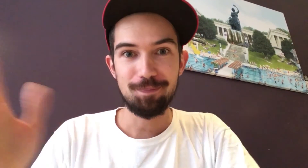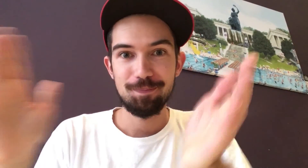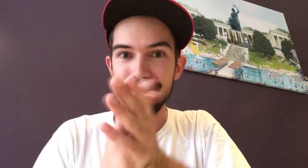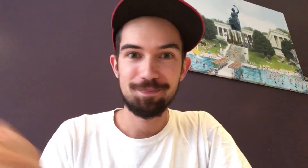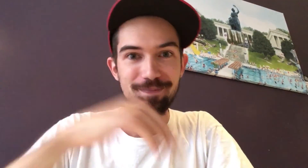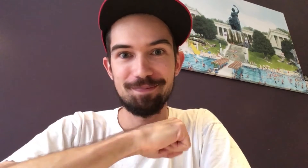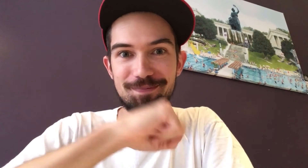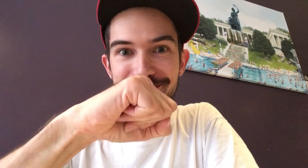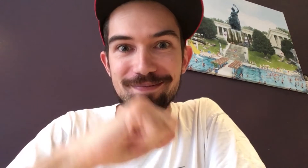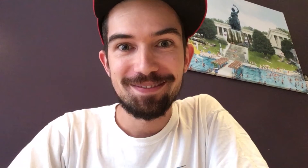Also: Auf gehts, mitmachen!